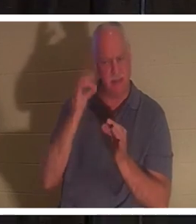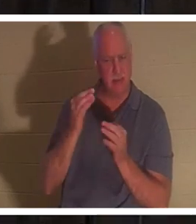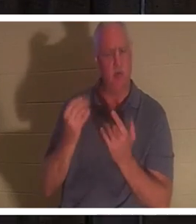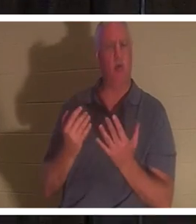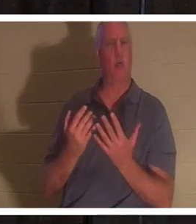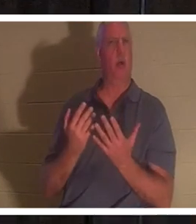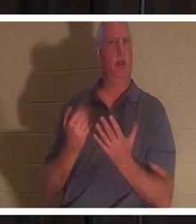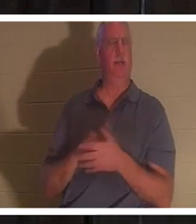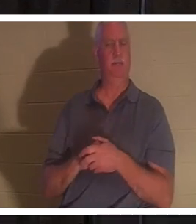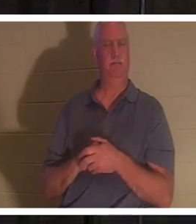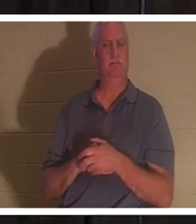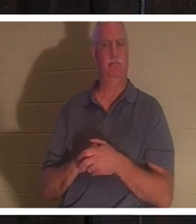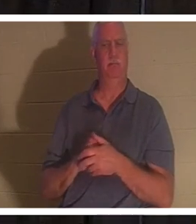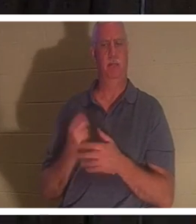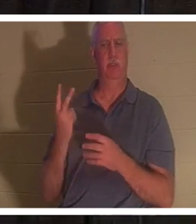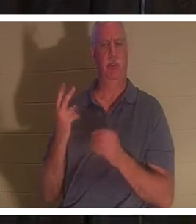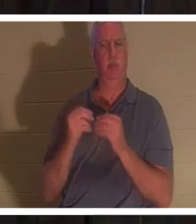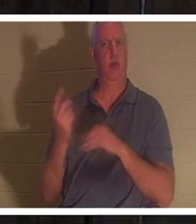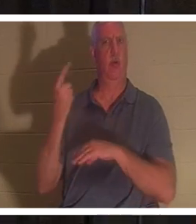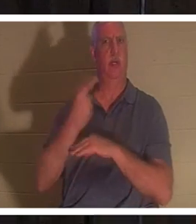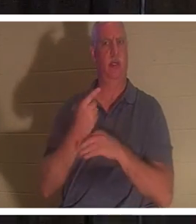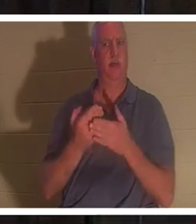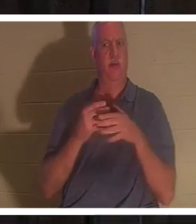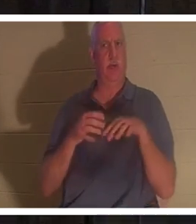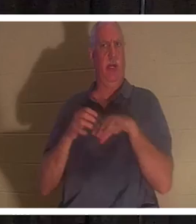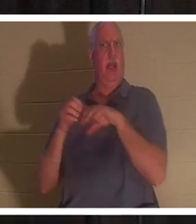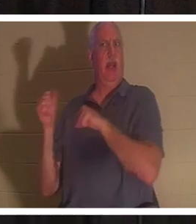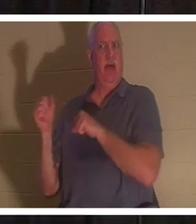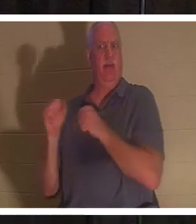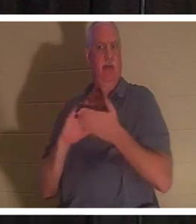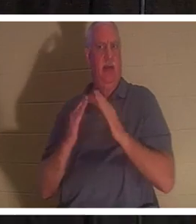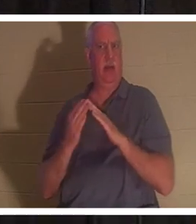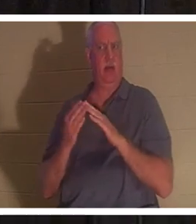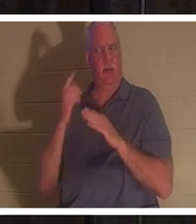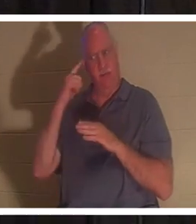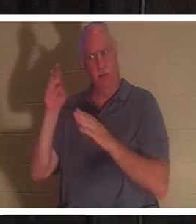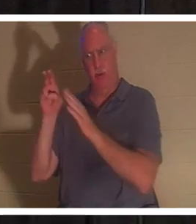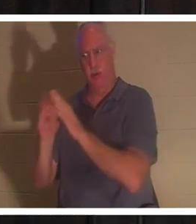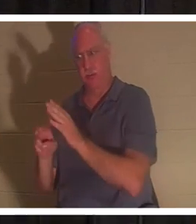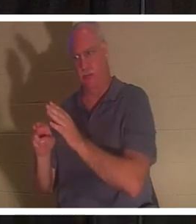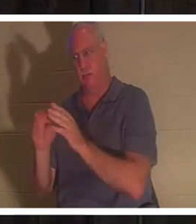कब्र पर जाने से पहले उसने दो दिन और इंतजार किया। निःसंदेह,